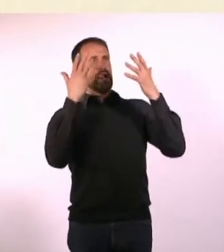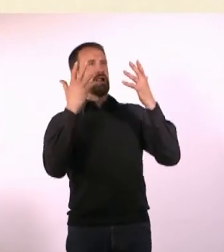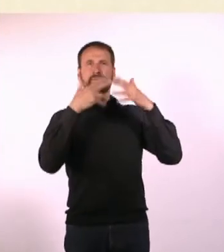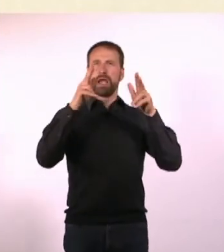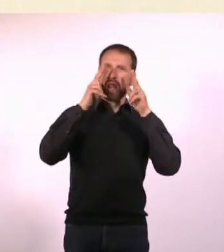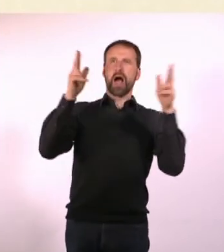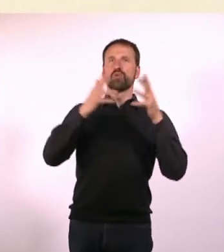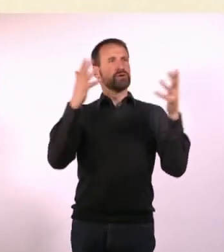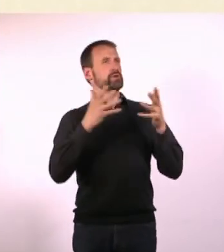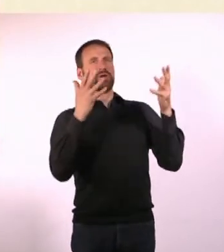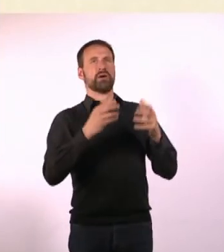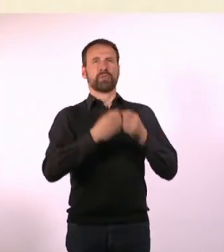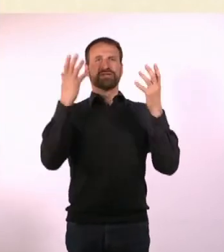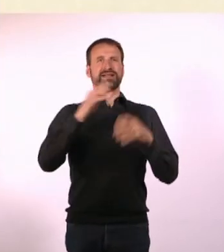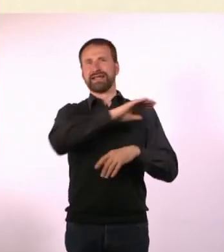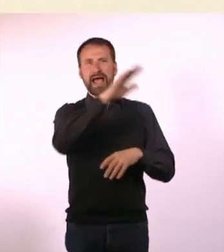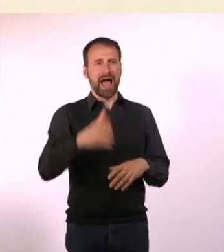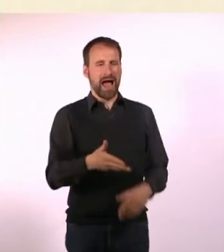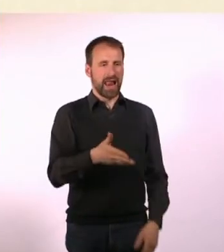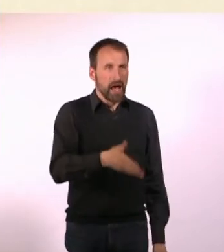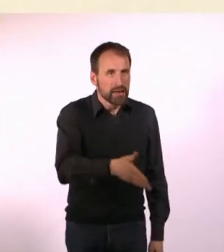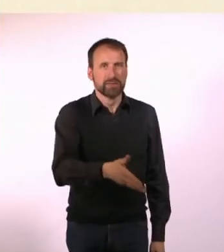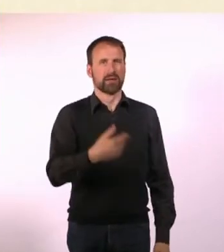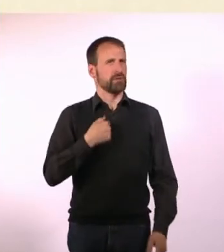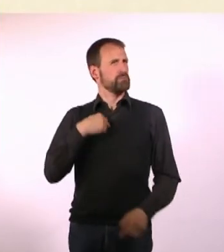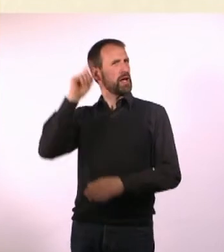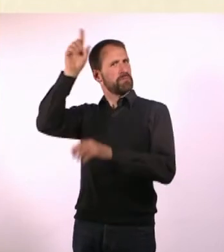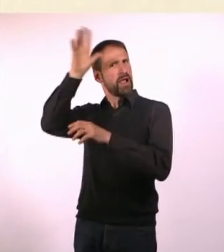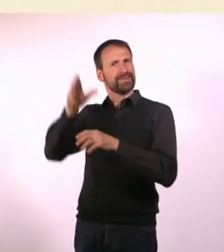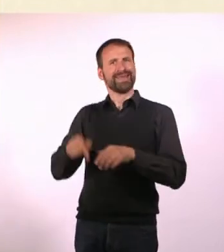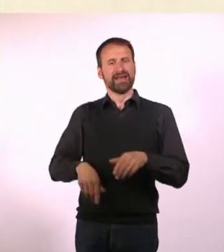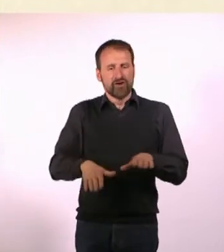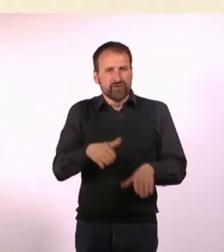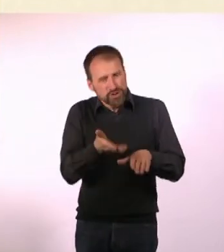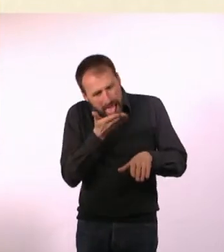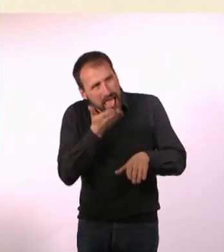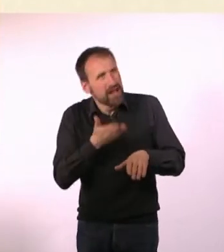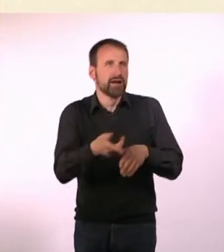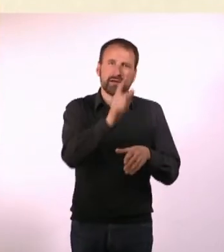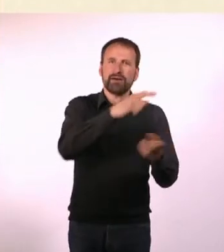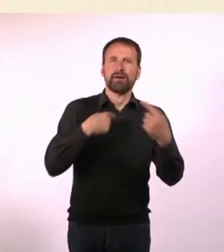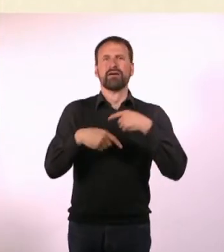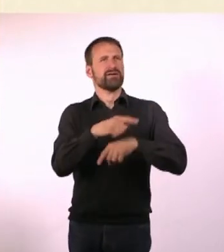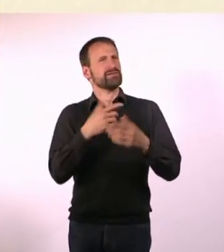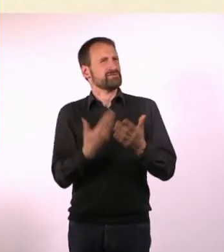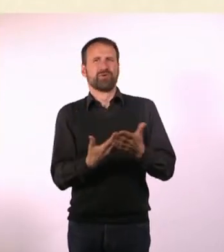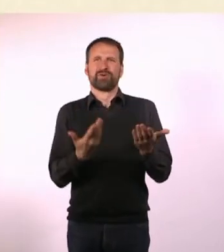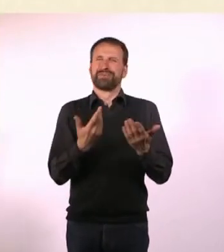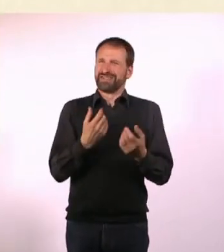Und plötzlich geben sich alle die Hand und lecken sich nicht am Fuß, wie man das auf ihrem Planeten macht. Das ist halt relativ schwierig.